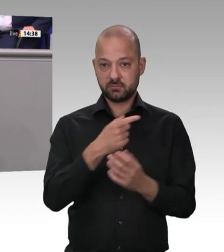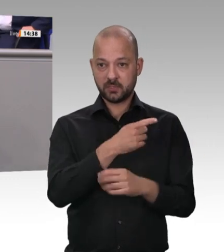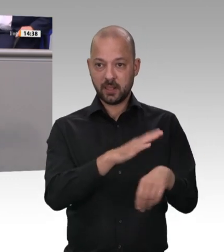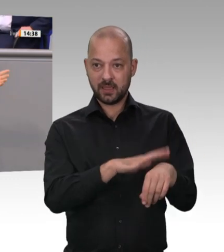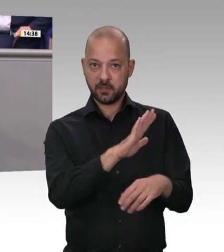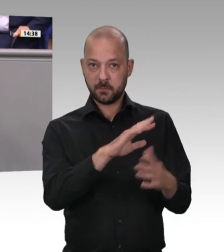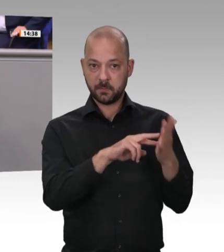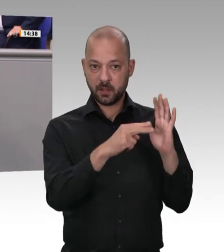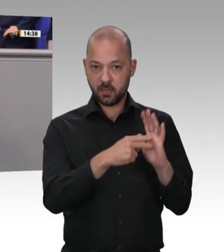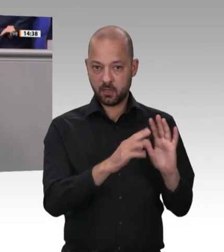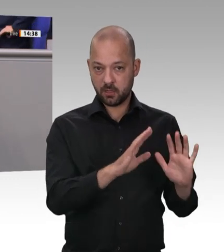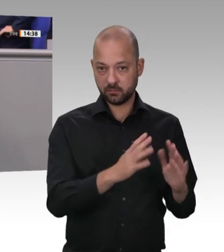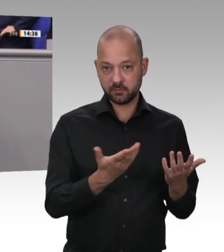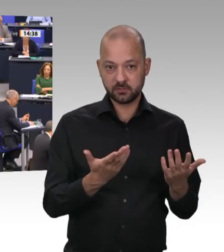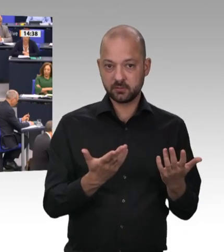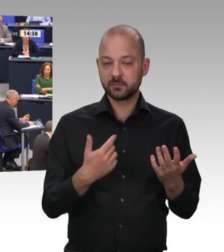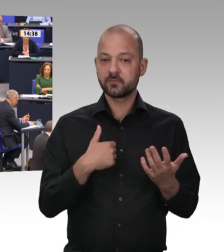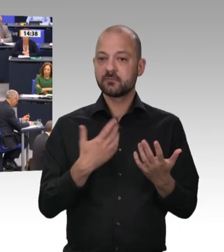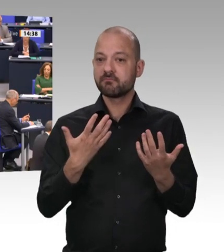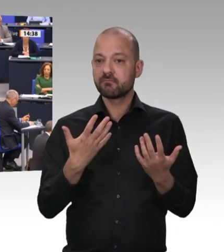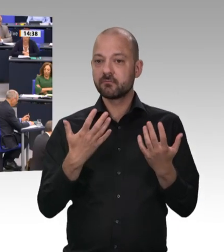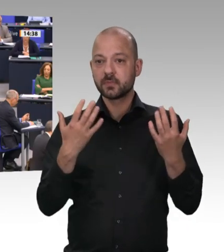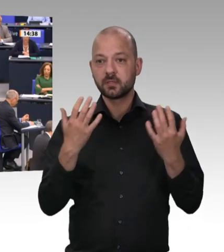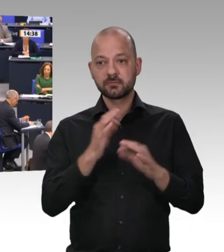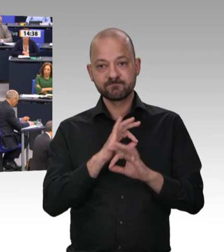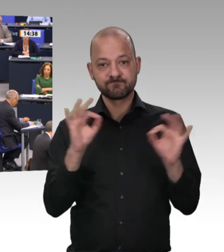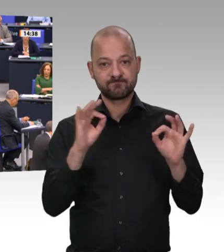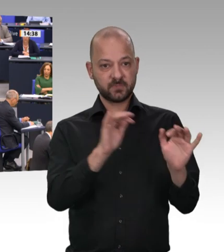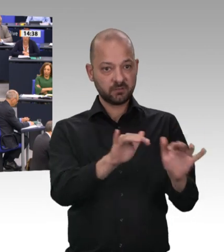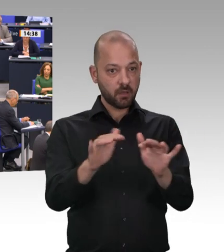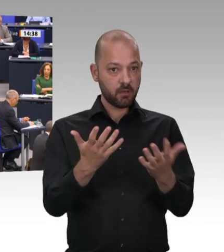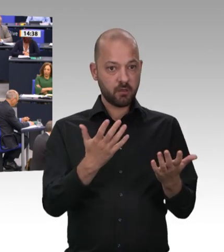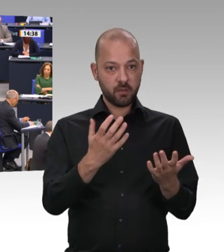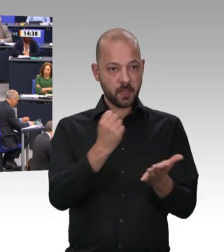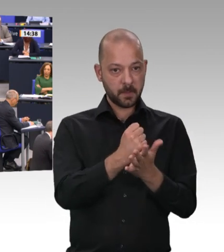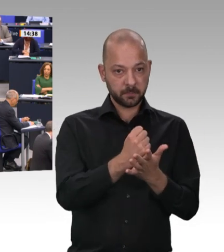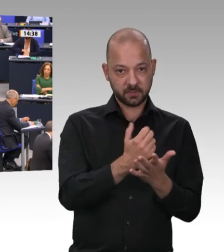die Zustände, die Sie hier zu Recht beklagt haben, hätten Sie durch effiziente Kontrollen